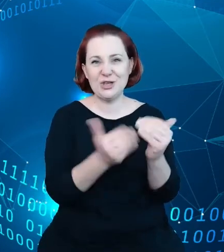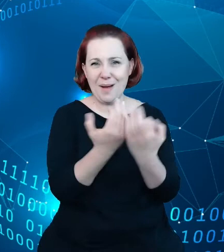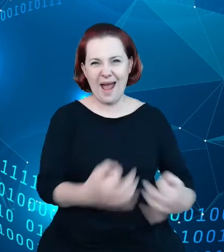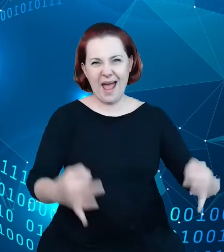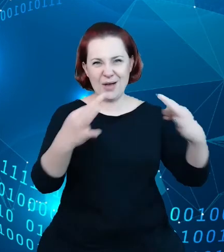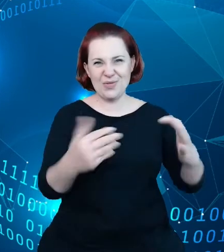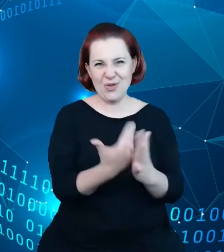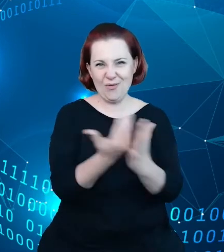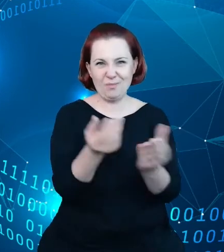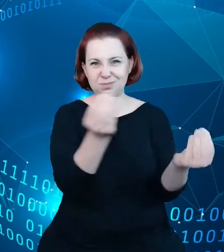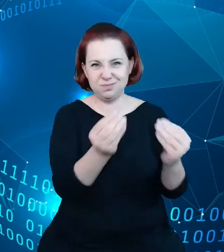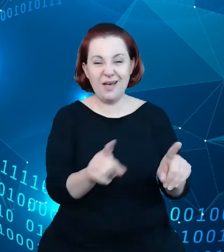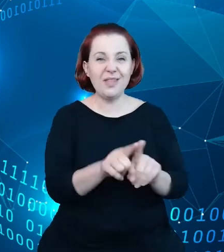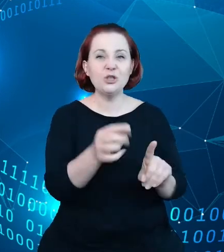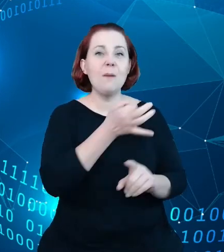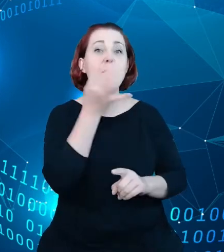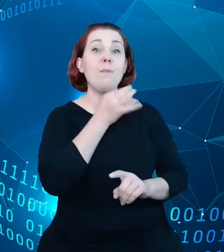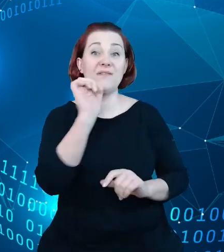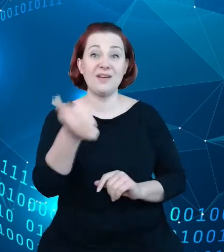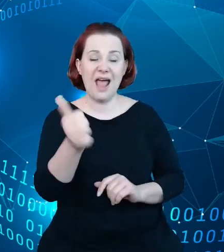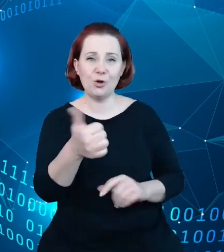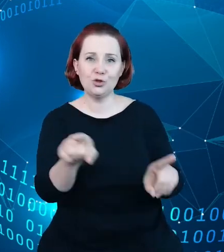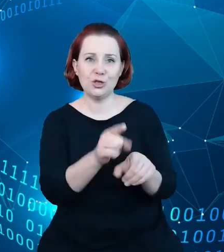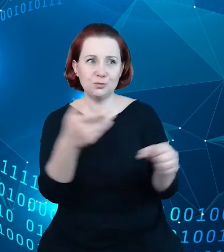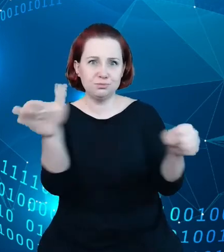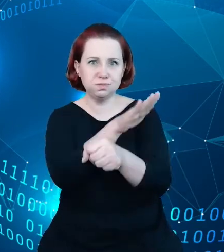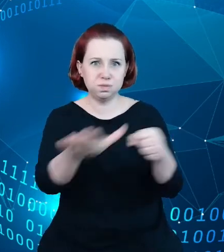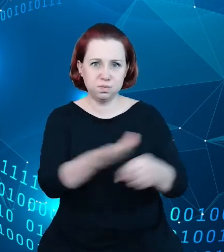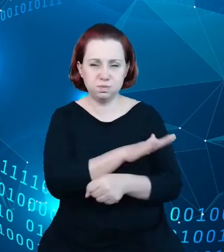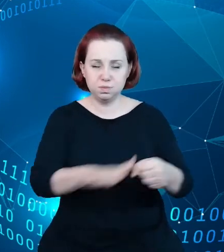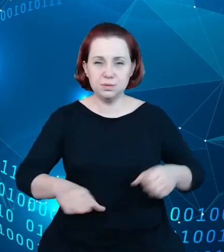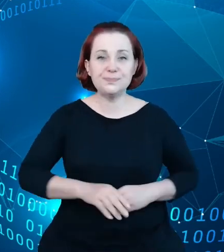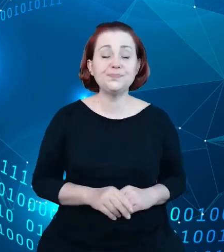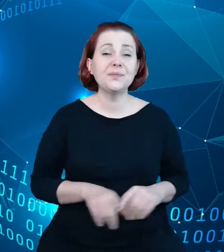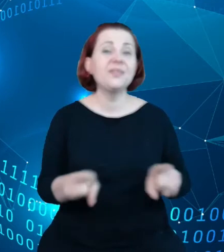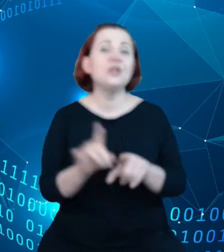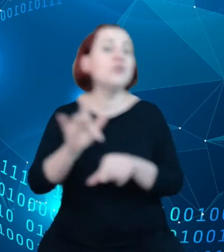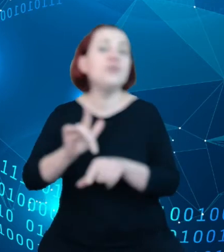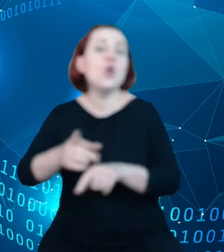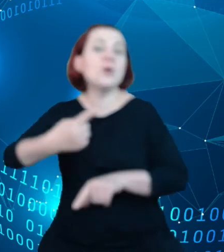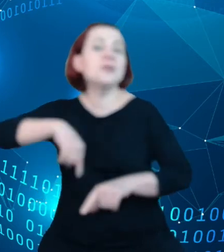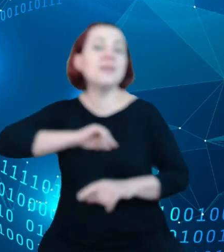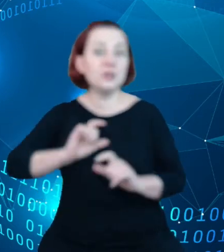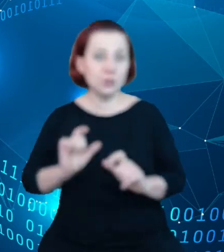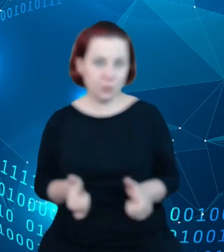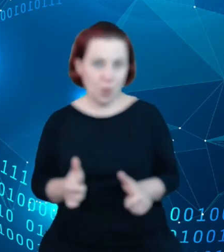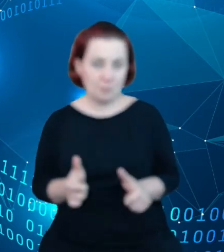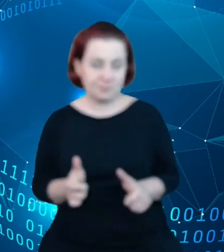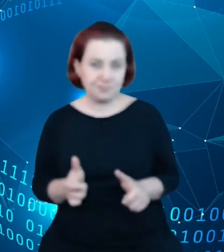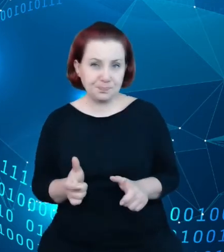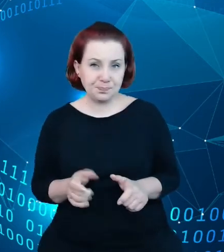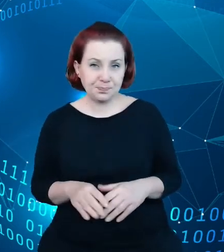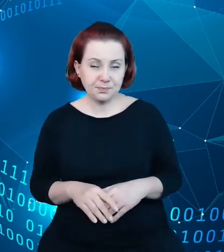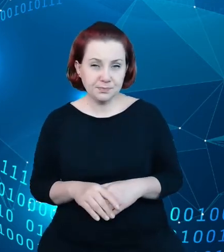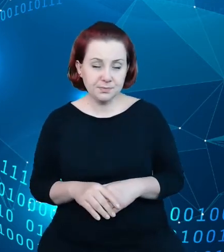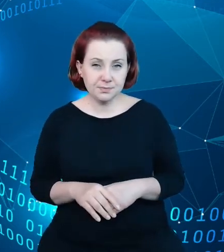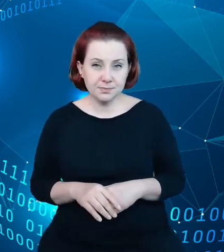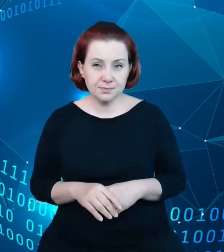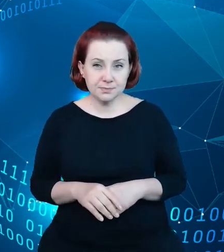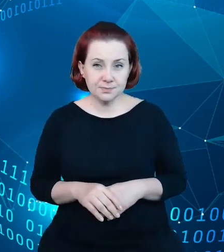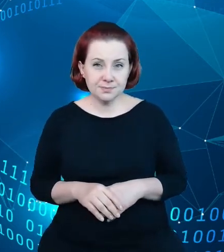jakości i kompletności, oraz do wniosku takiego bardziej budzącego w nas nadzieję,